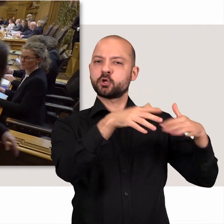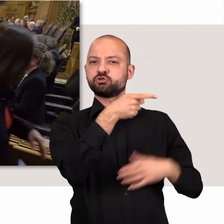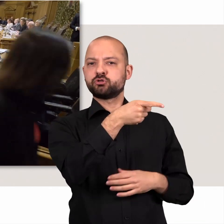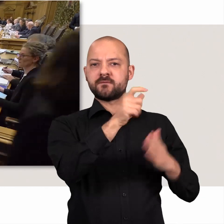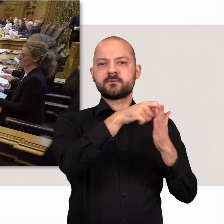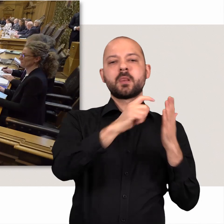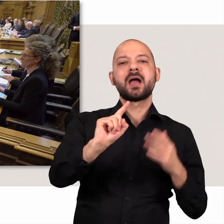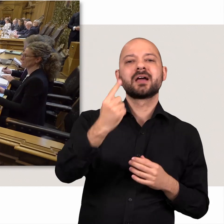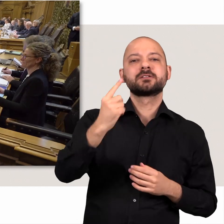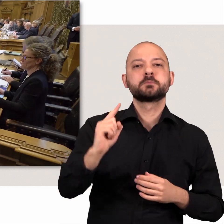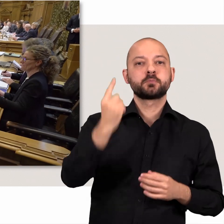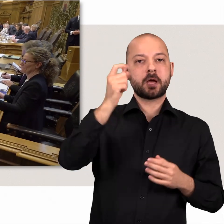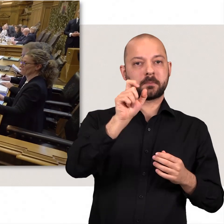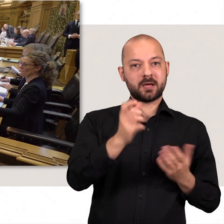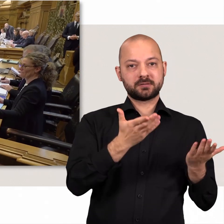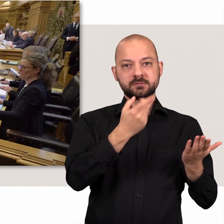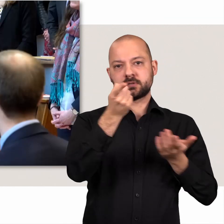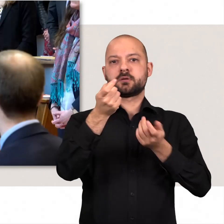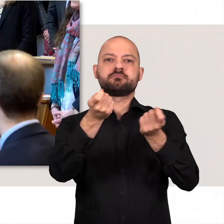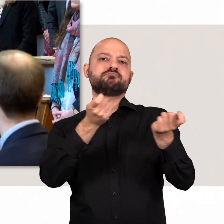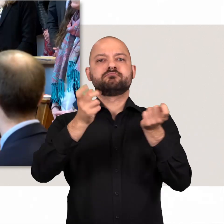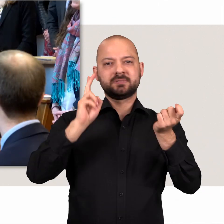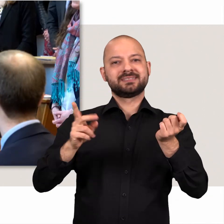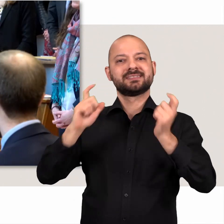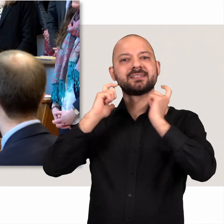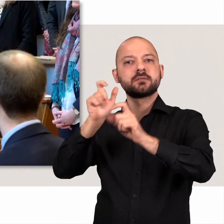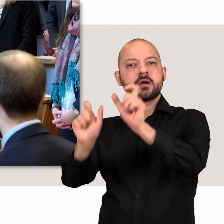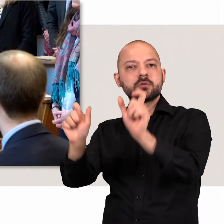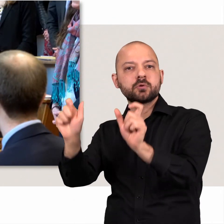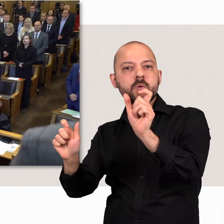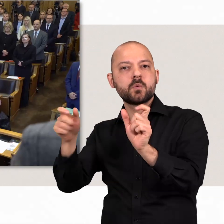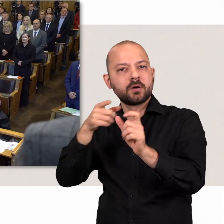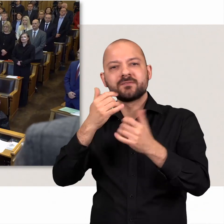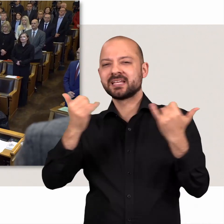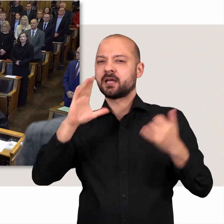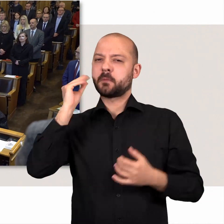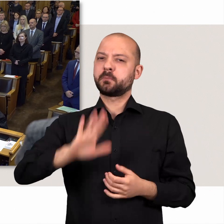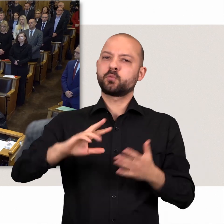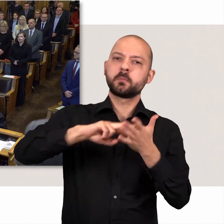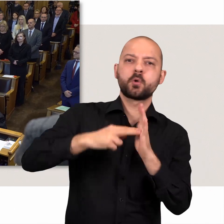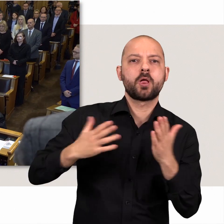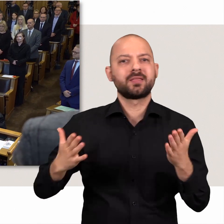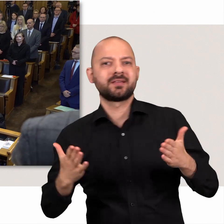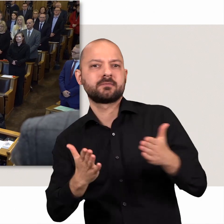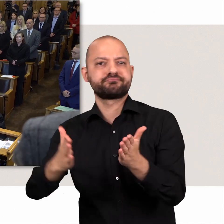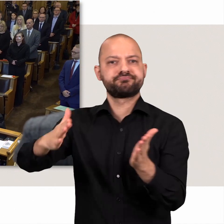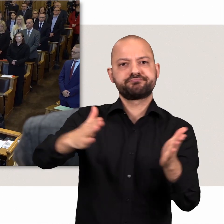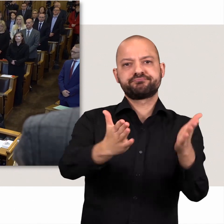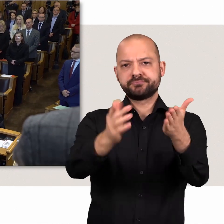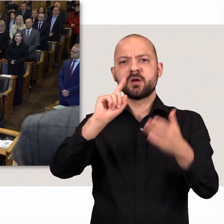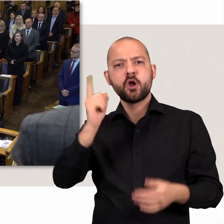Die Bürgerschaft wählt den Ersten Bürgermeister. Er steuert mit seinen Senatorinnen und Senatoren den politischen Kurs Hamburgs.